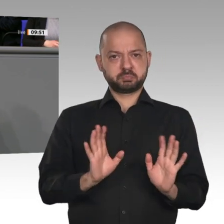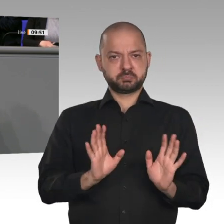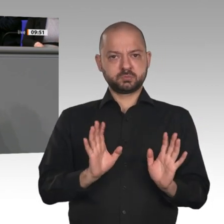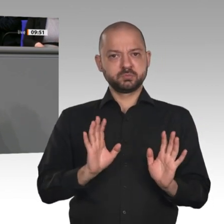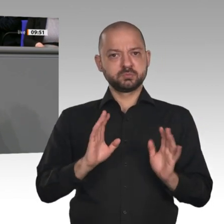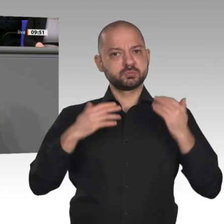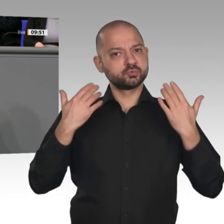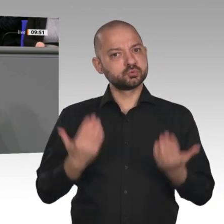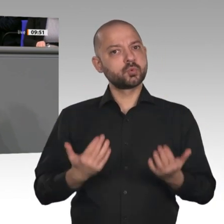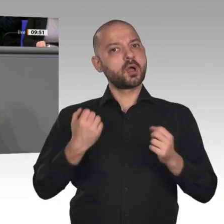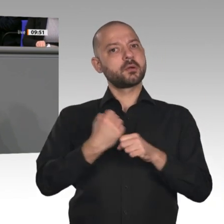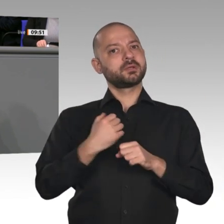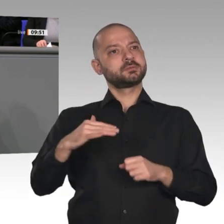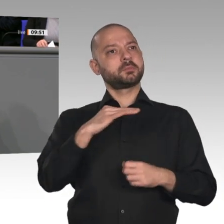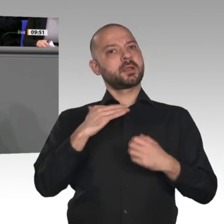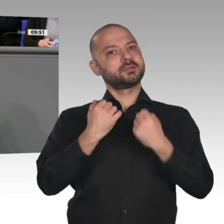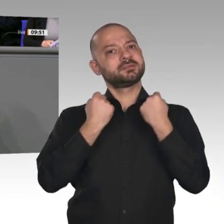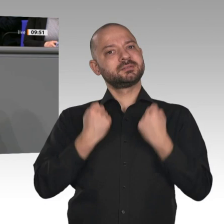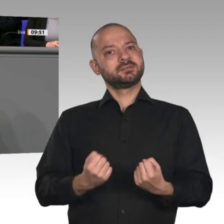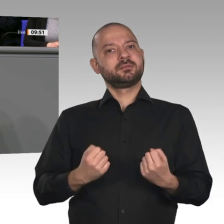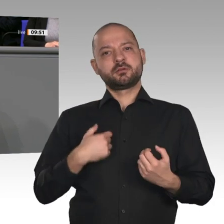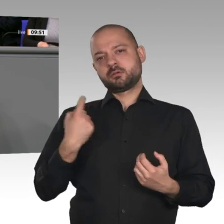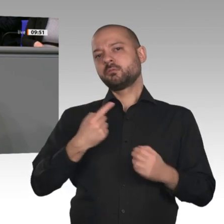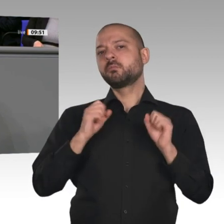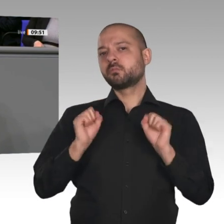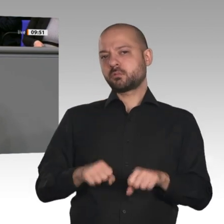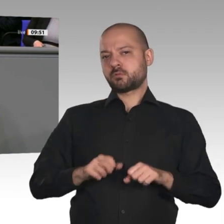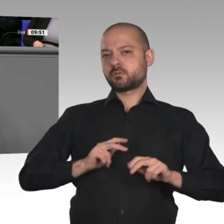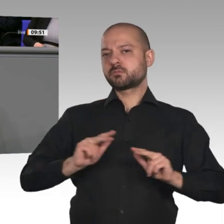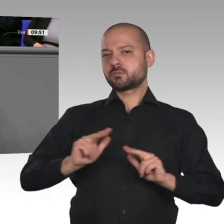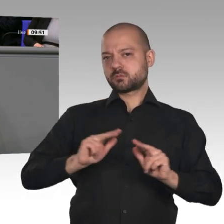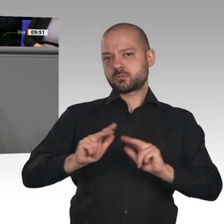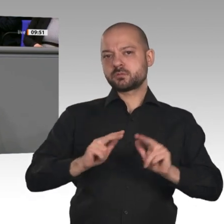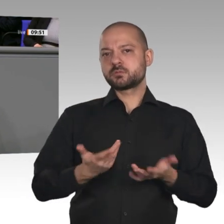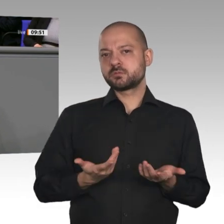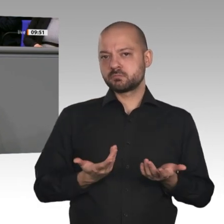mit Nachhaltigkeit, Klimapolitik und Umweltschutz vereinbar sind. Dafür brauchen wir natürlich